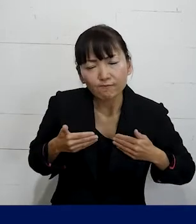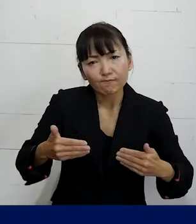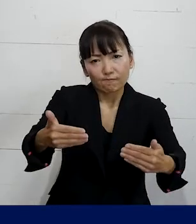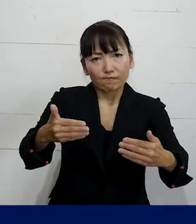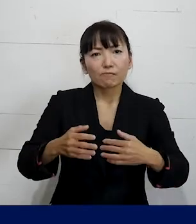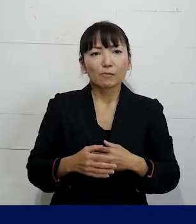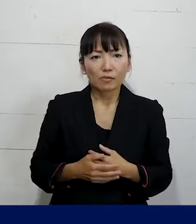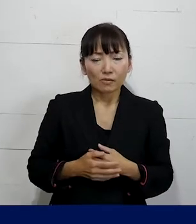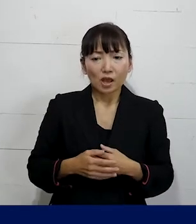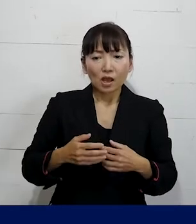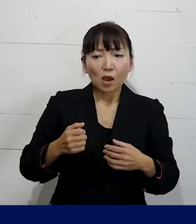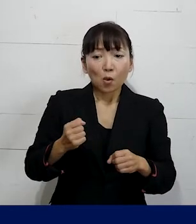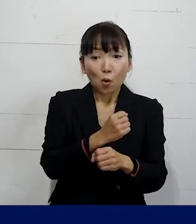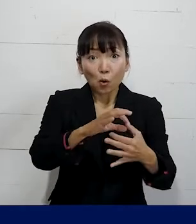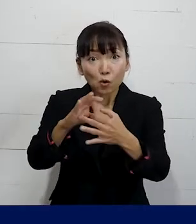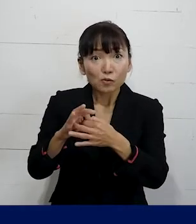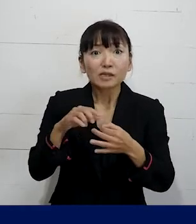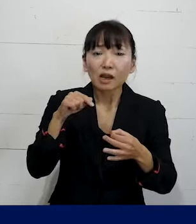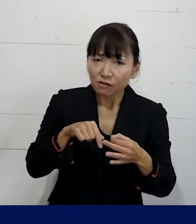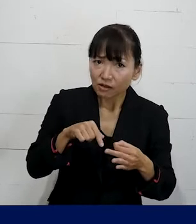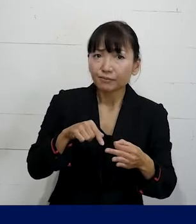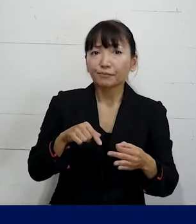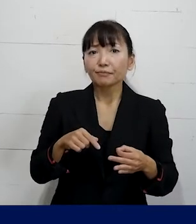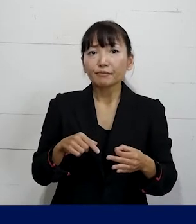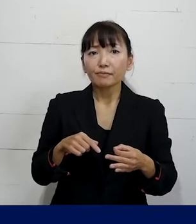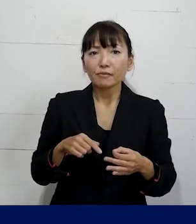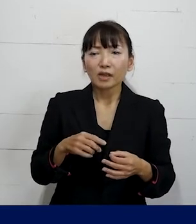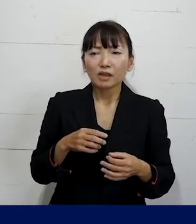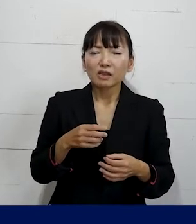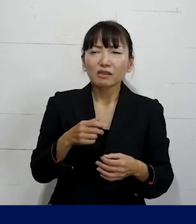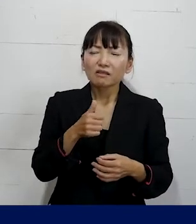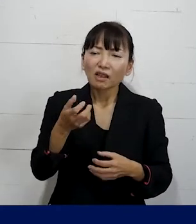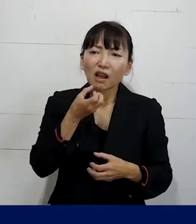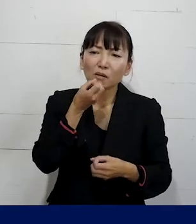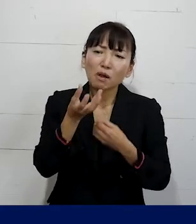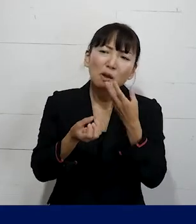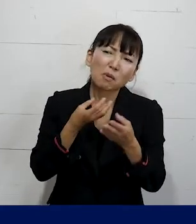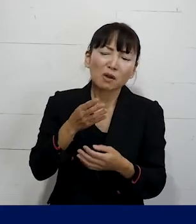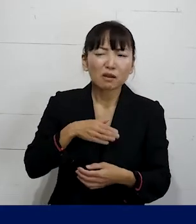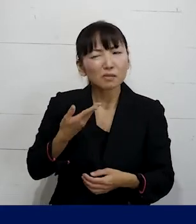労働組合であれば愚痴や単なる相談ではなく